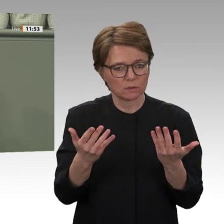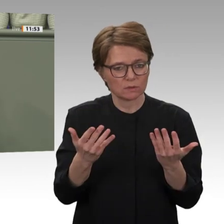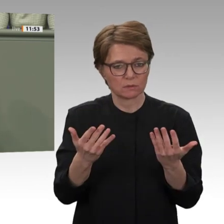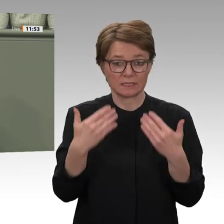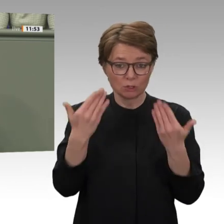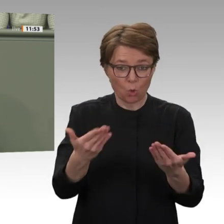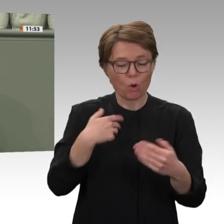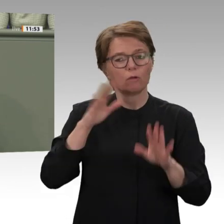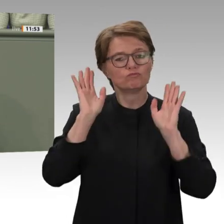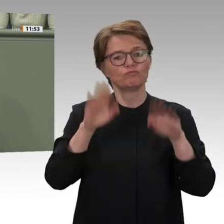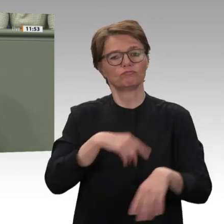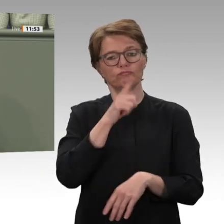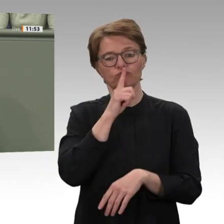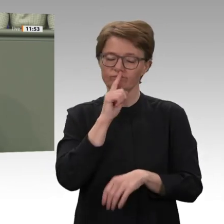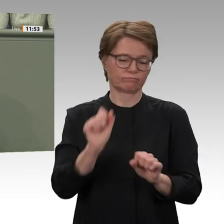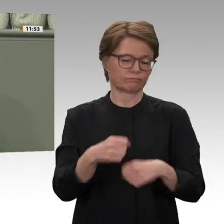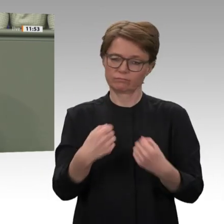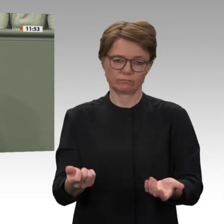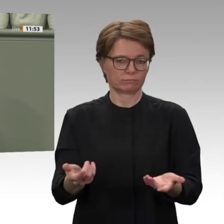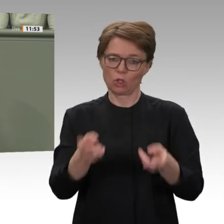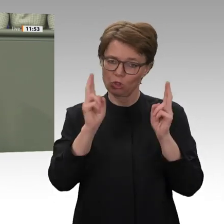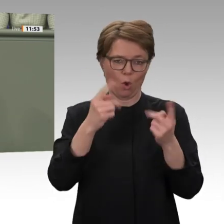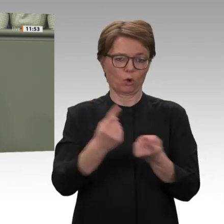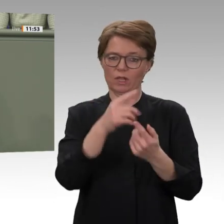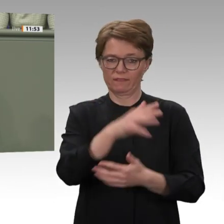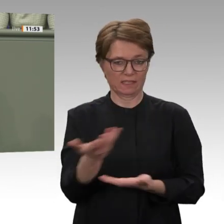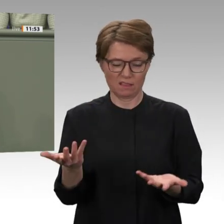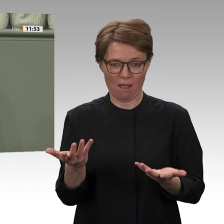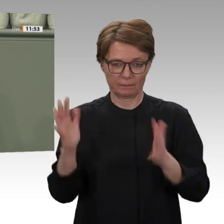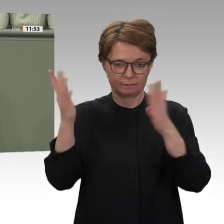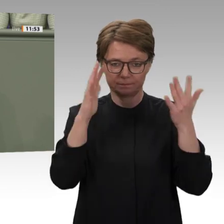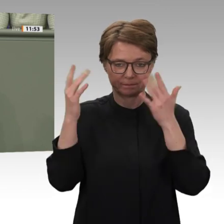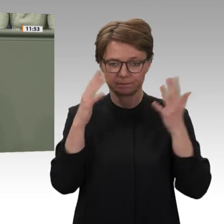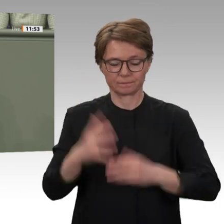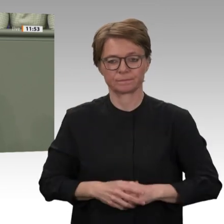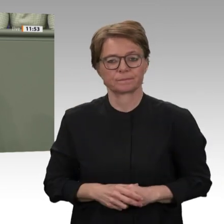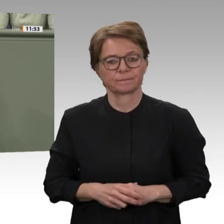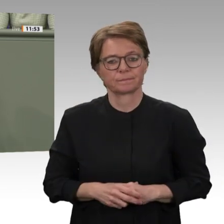Bundesregierung ist allerdings eine Ohrfeige für die Demokratiebewegung. Sie tun so,